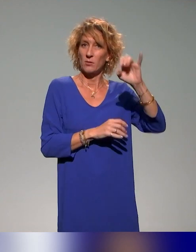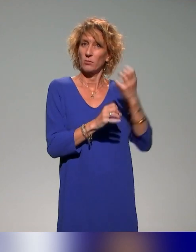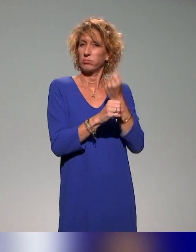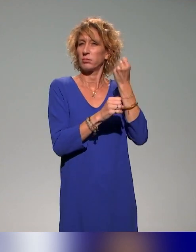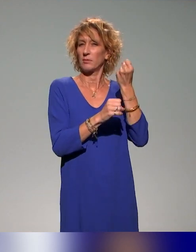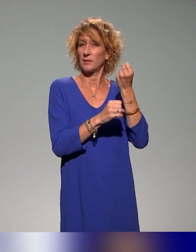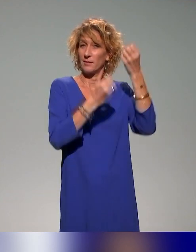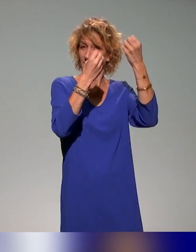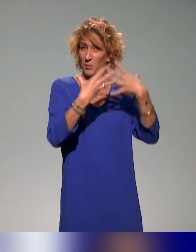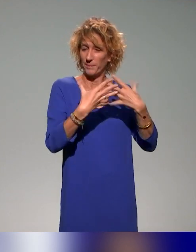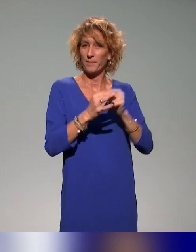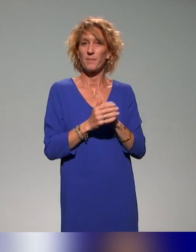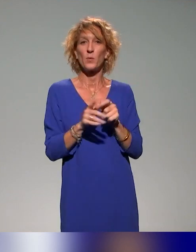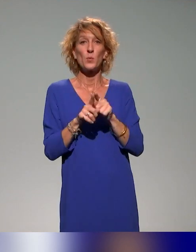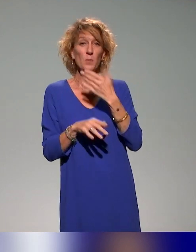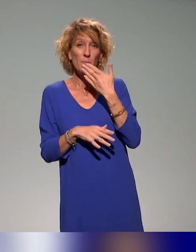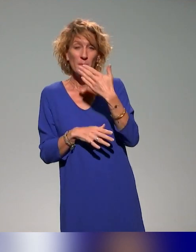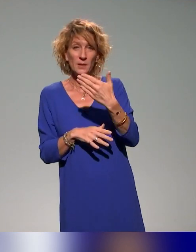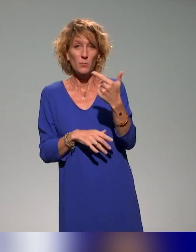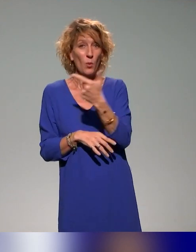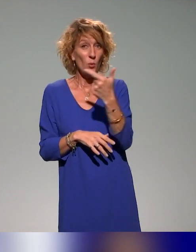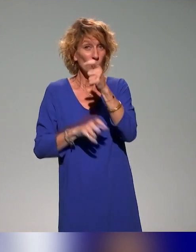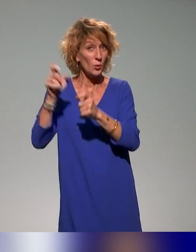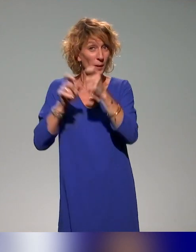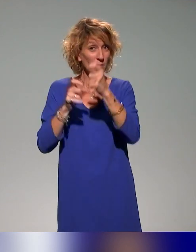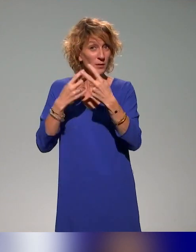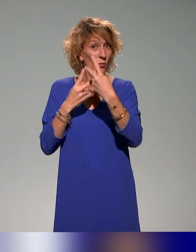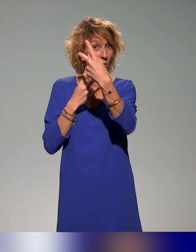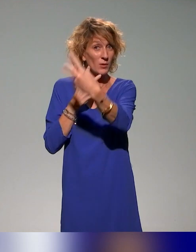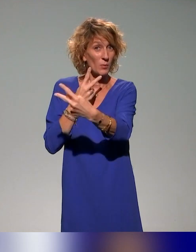Et un remerciement aux deux personnes en face de moi qui ont essayé,